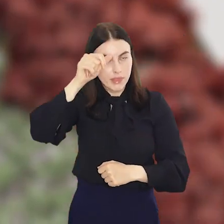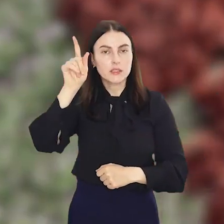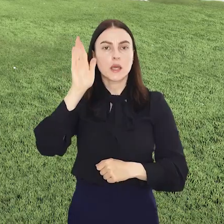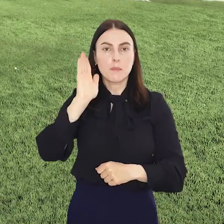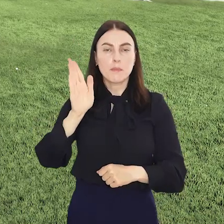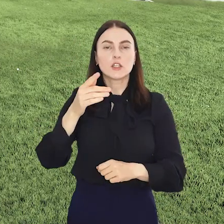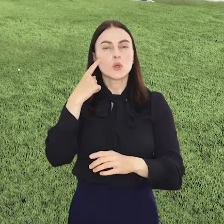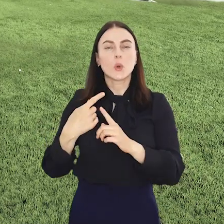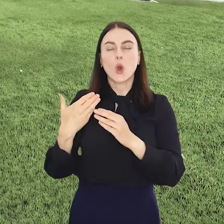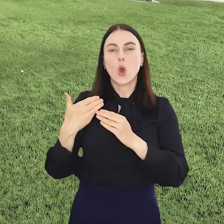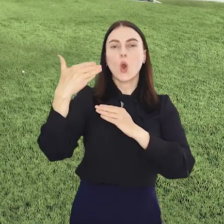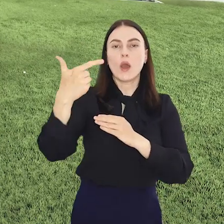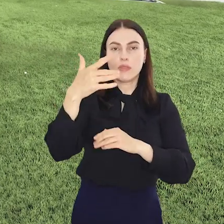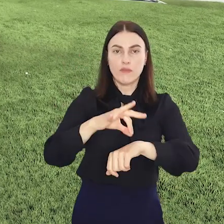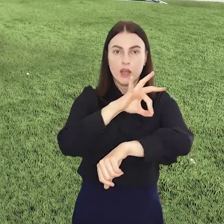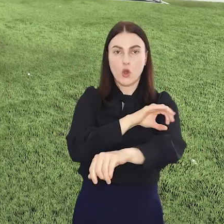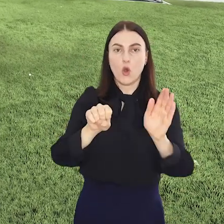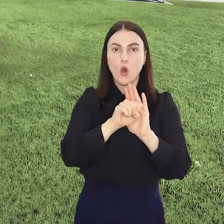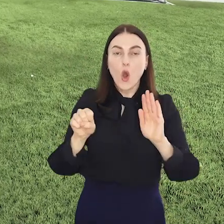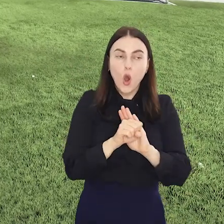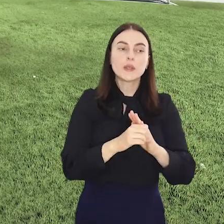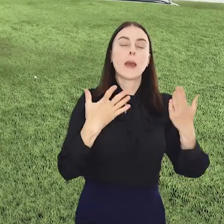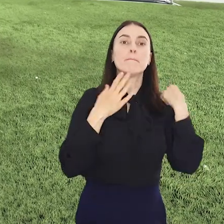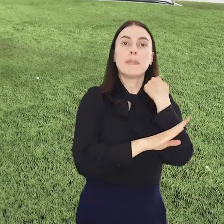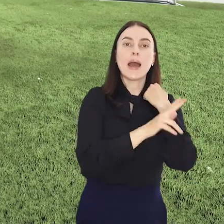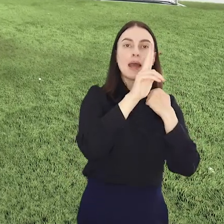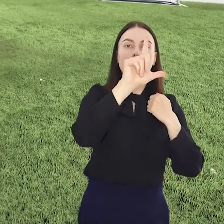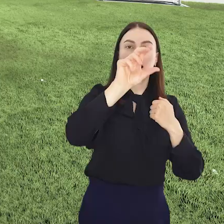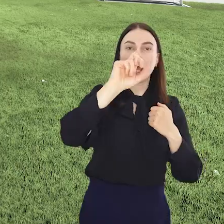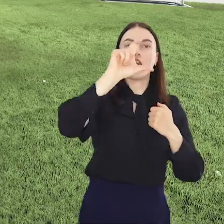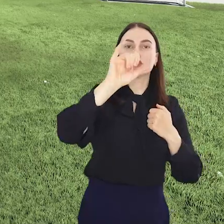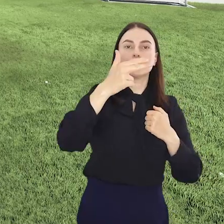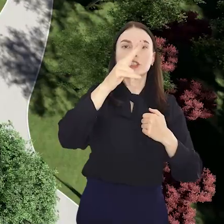nazwę, będzie oddalony o 2 km od Parku Klecińskiego który rozciąga